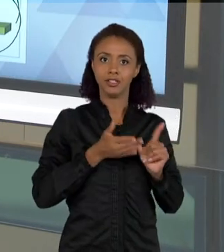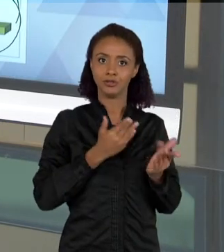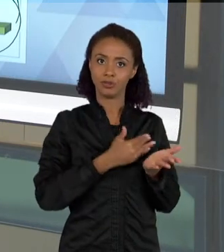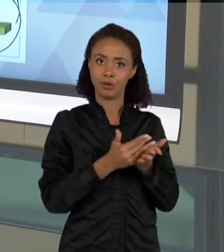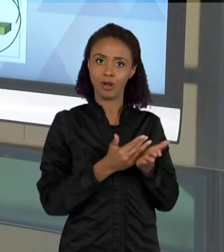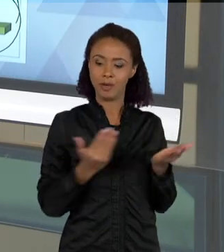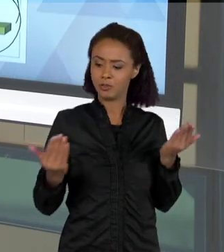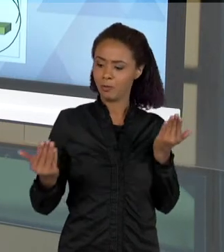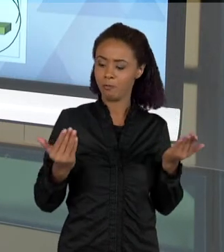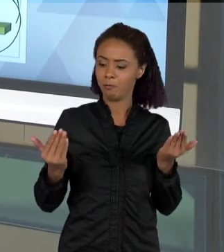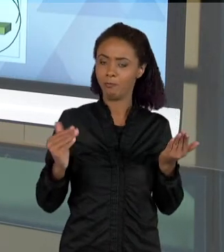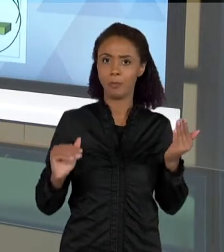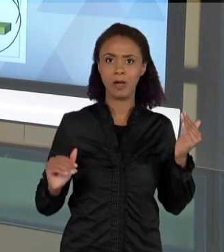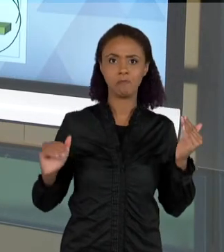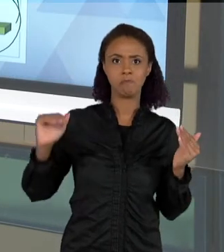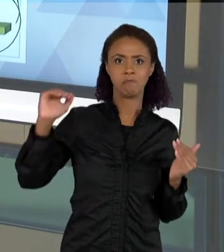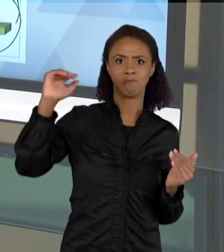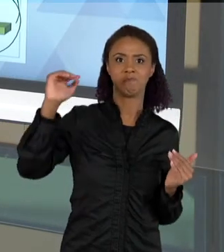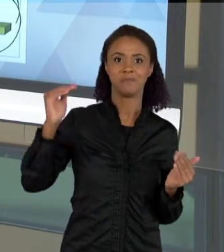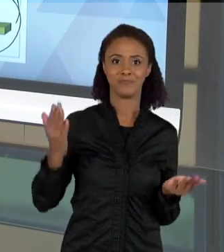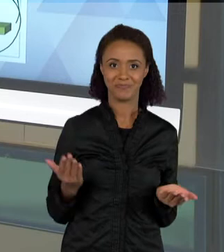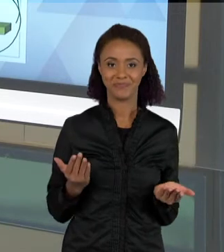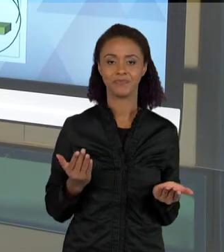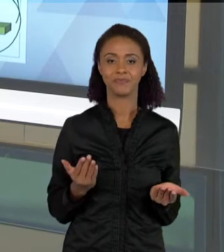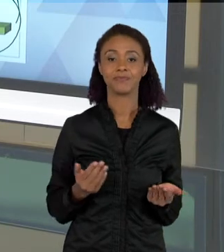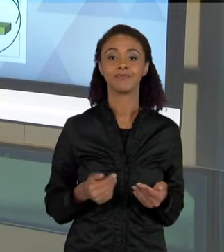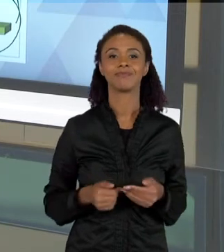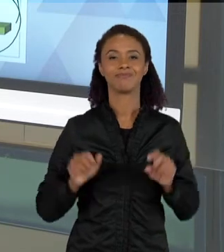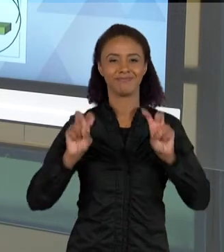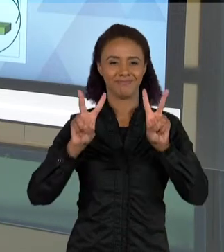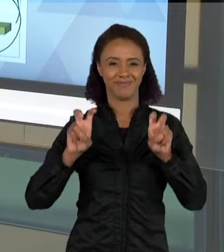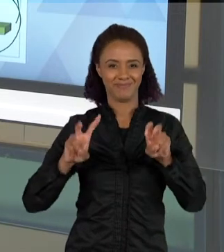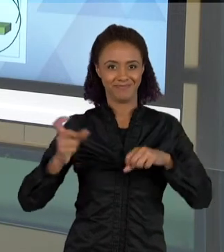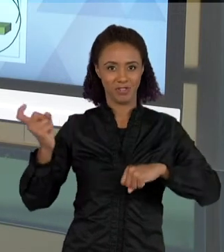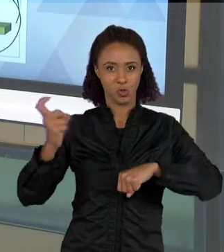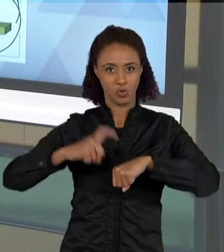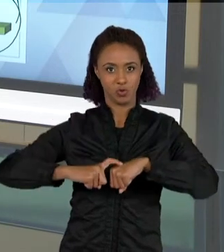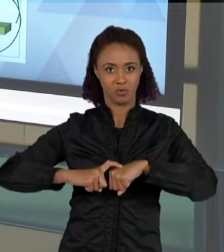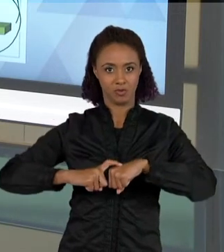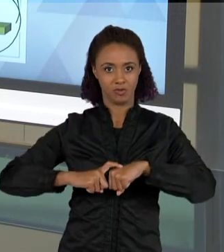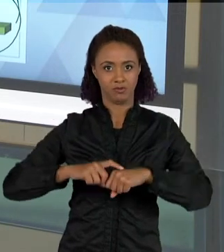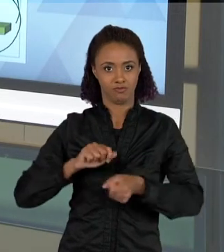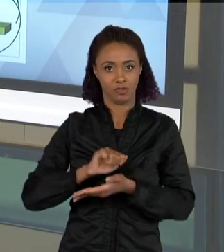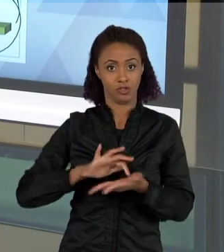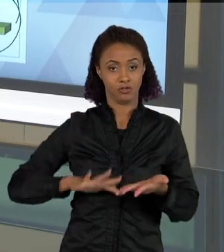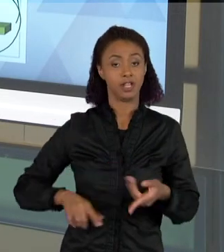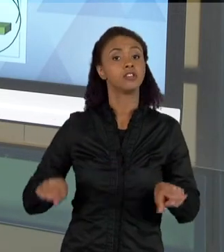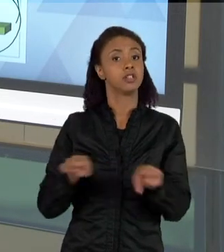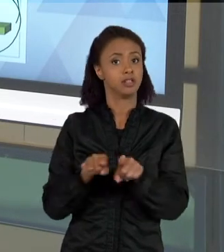A ATIVIDADE ANTERIOR, QUE FOI A DO ESCORPIÃO QUE EU MOSTREI PARA VOCÊS, TAMBÉM FEITA POR UMA ALUNA LÁ DO NOSSO